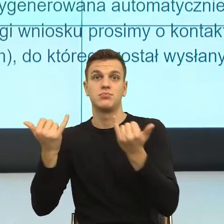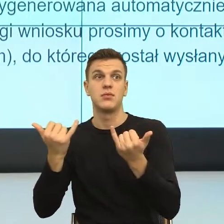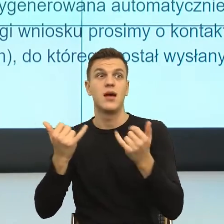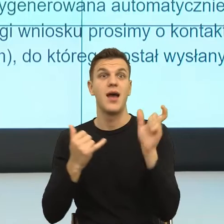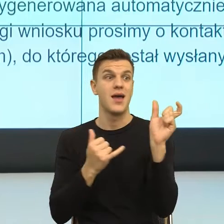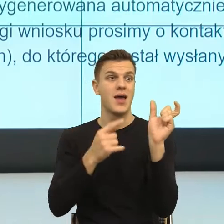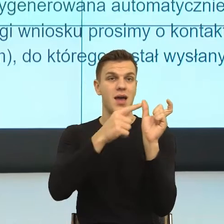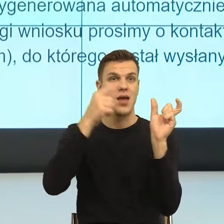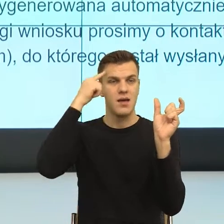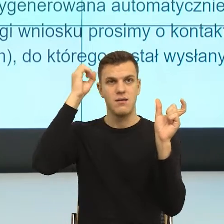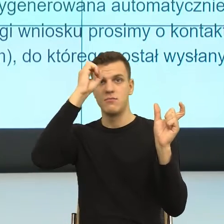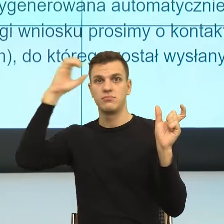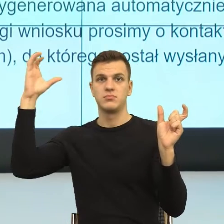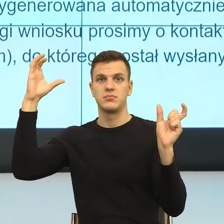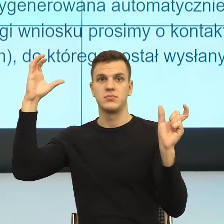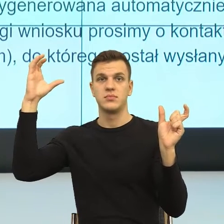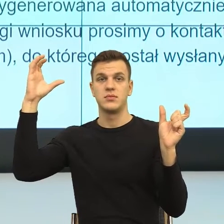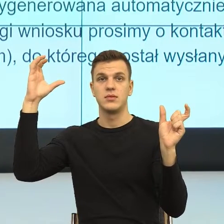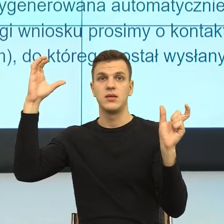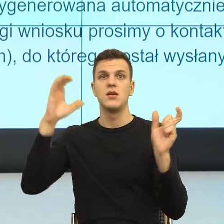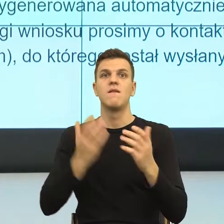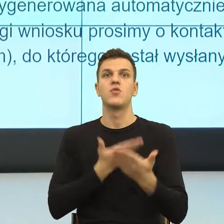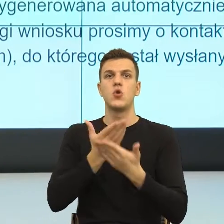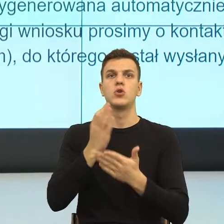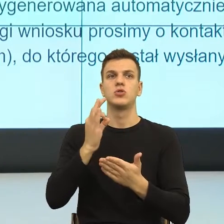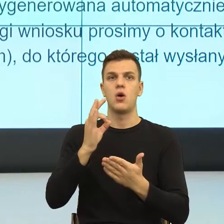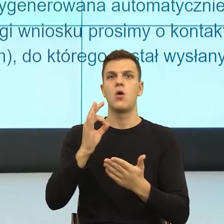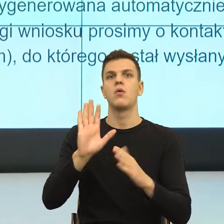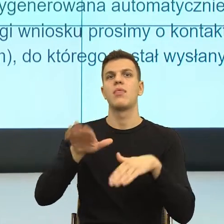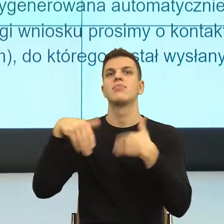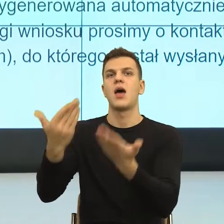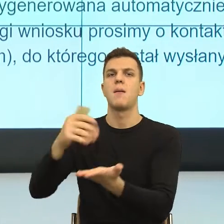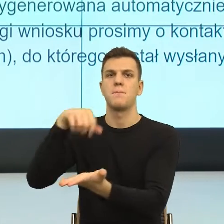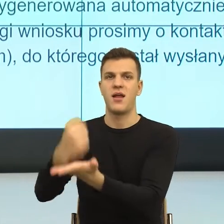migdałowate natychmiast budzi strach, bo ja widzę takiego pana